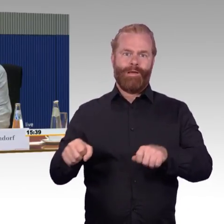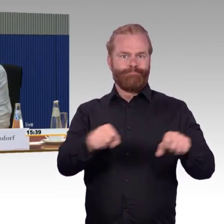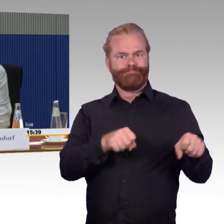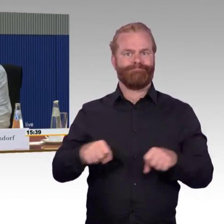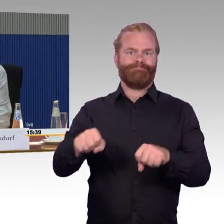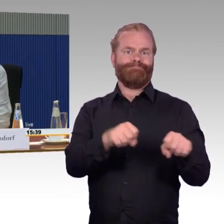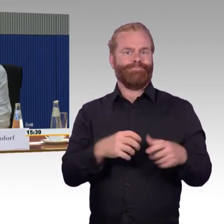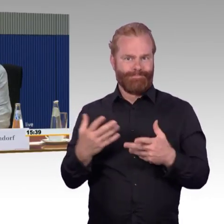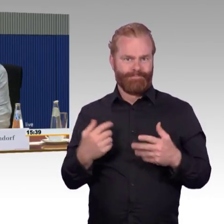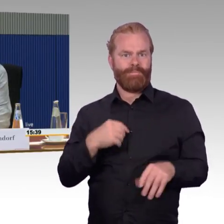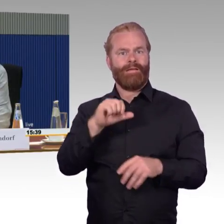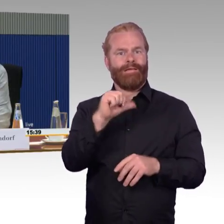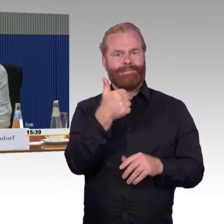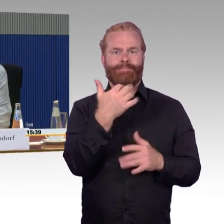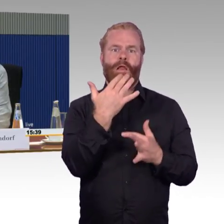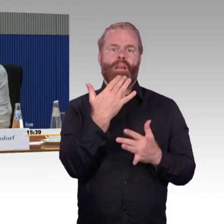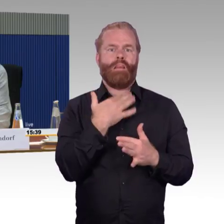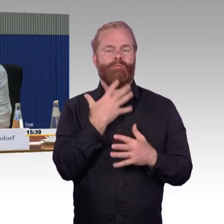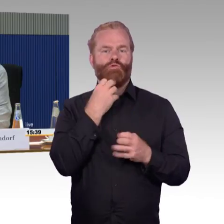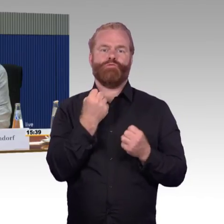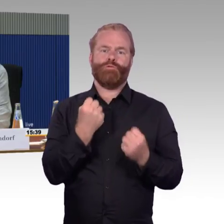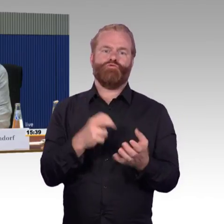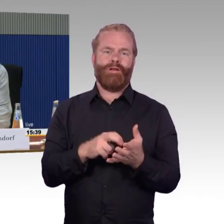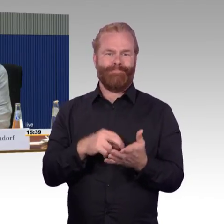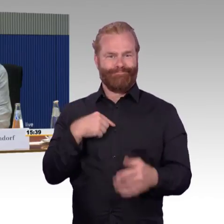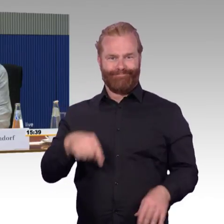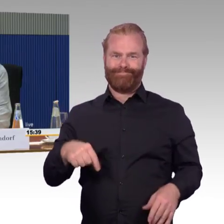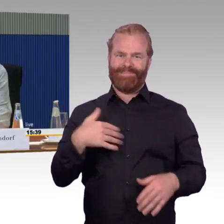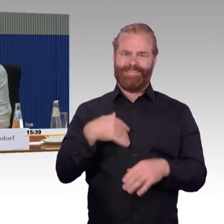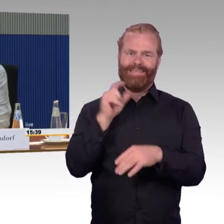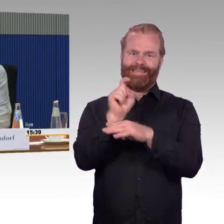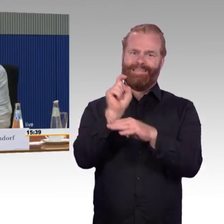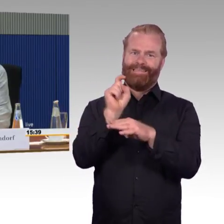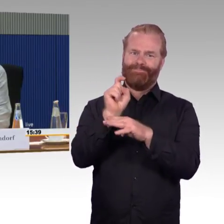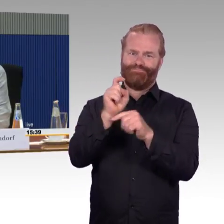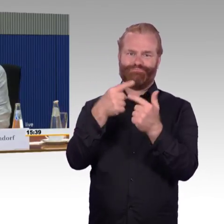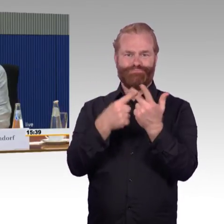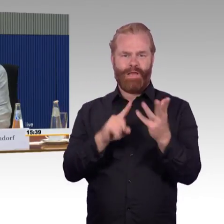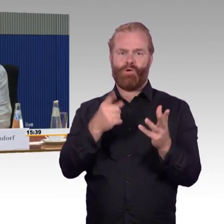und das Personal halt geht, es geht gegen das System. Im Gegenteil! Es ist mir so viel Hilfestellung,